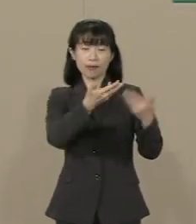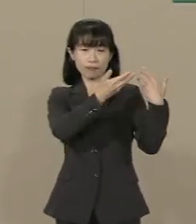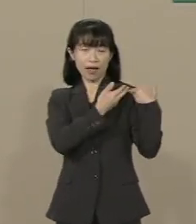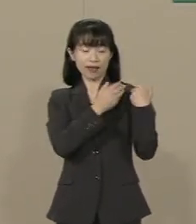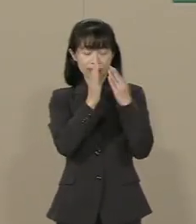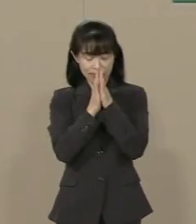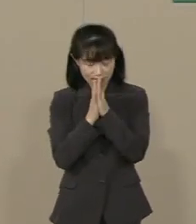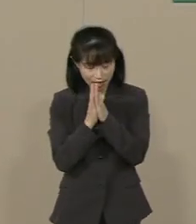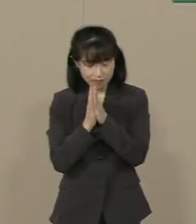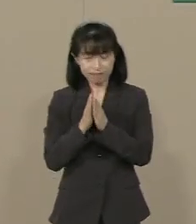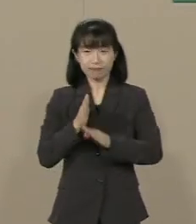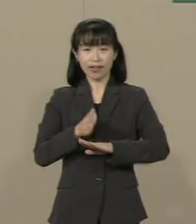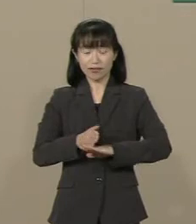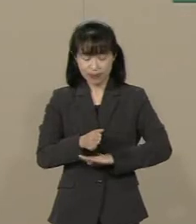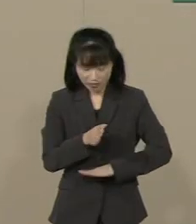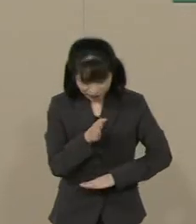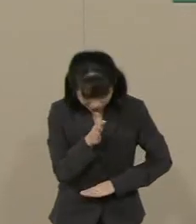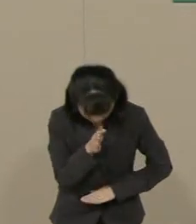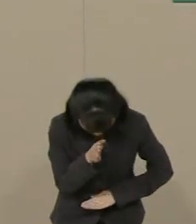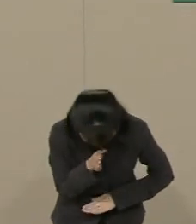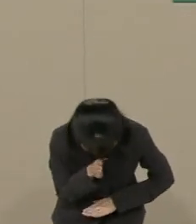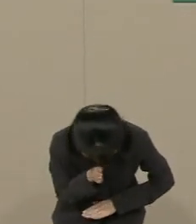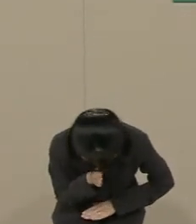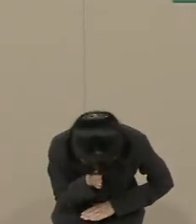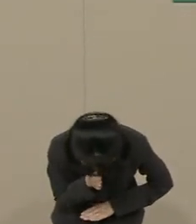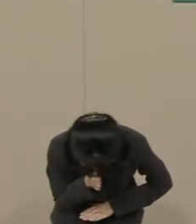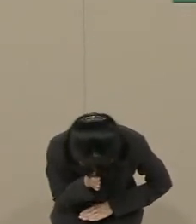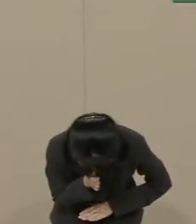ありがとうございました